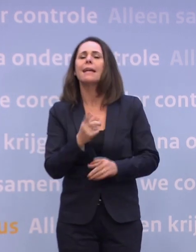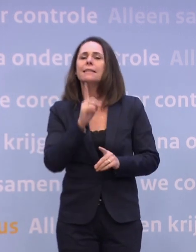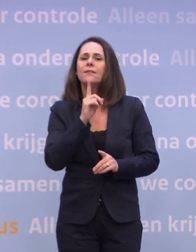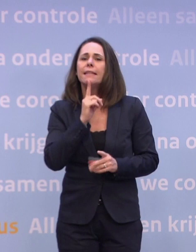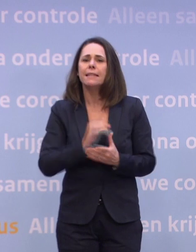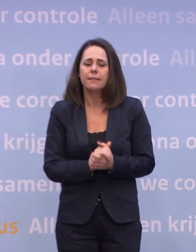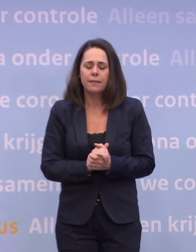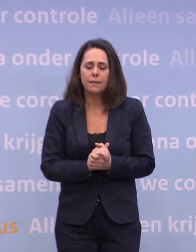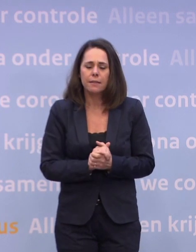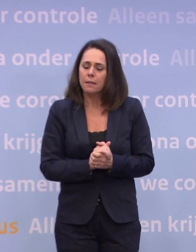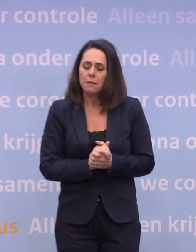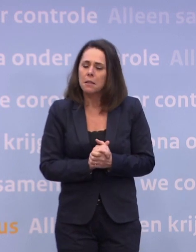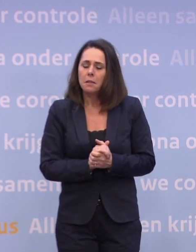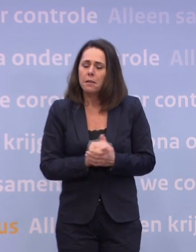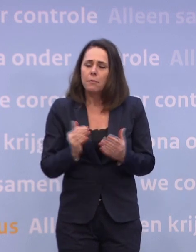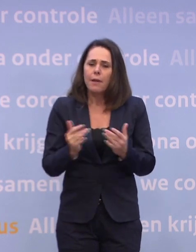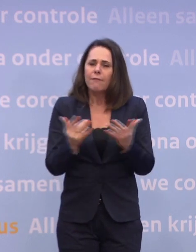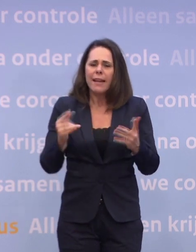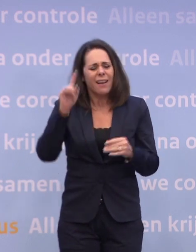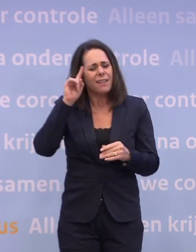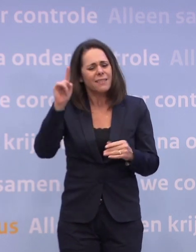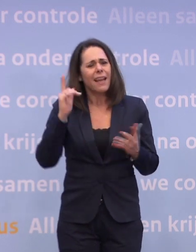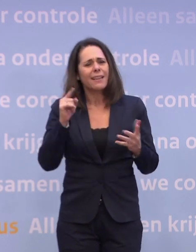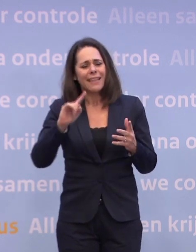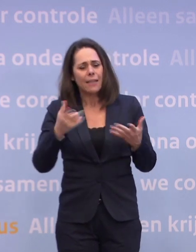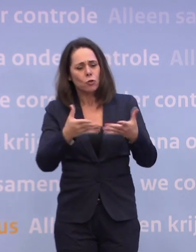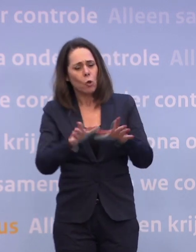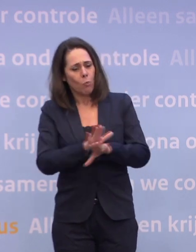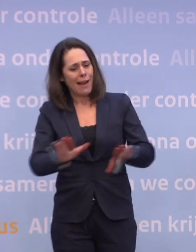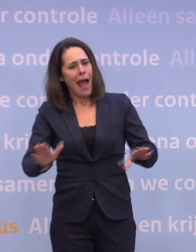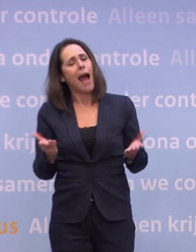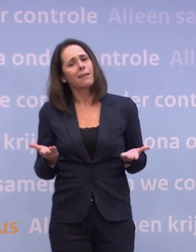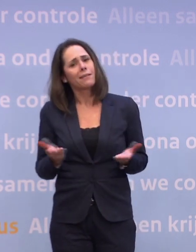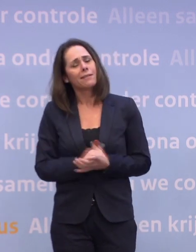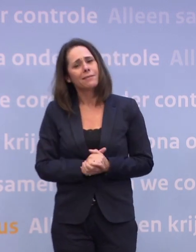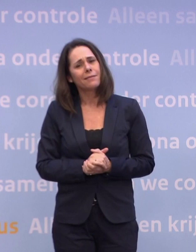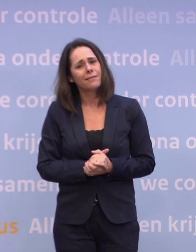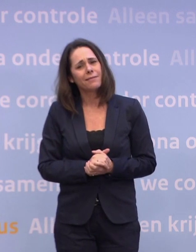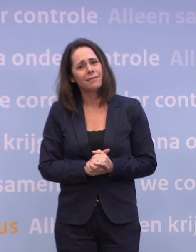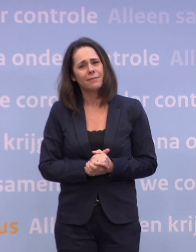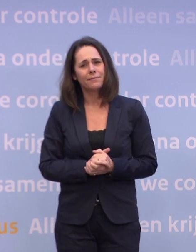Kunt u toch iets meer vertellen over wanneer u denkt... ...dat u met die eerste groepen klaar bent, wanneer die gevaccineerd zijn?